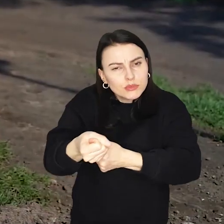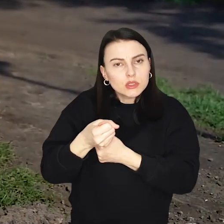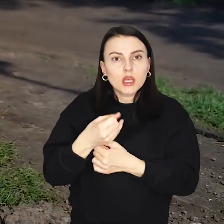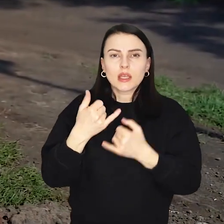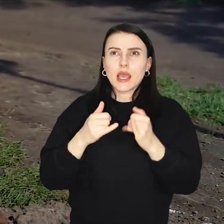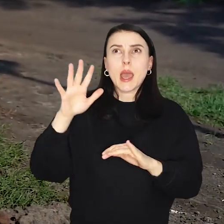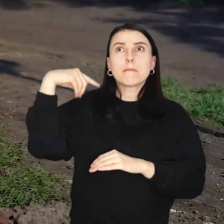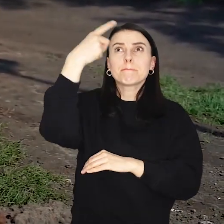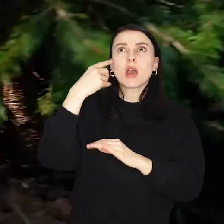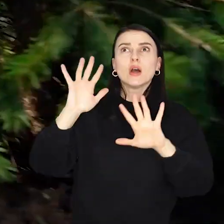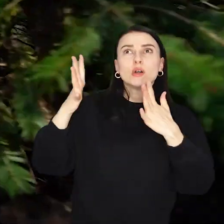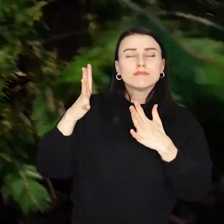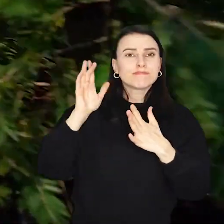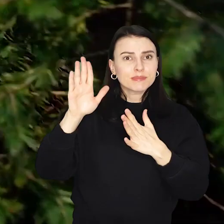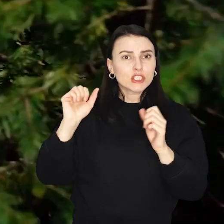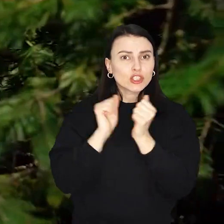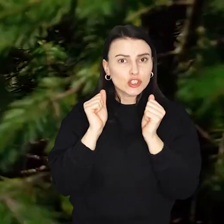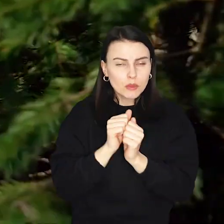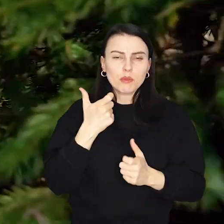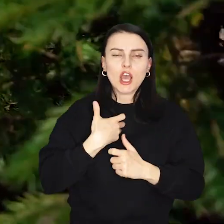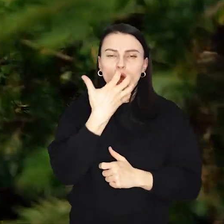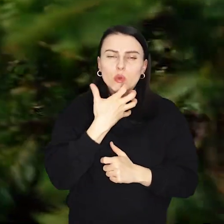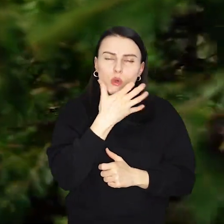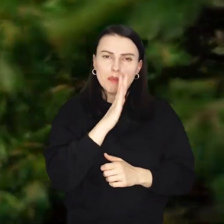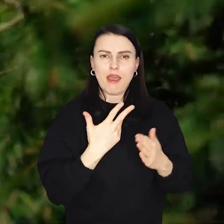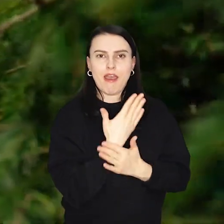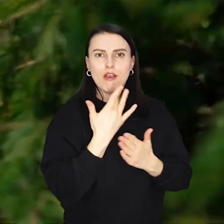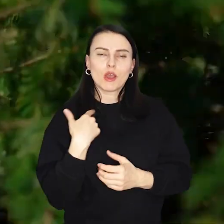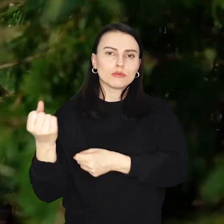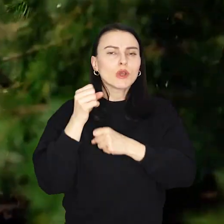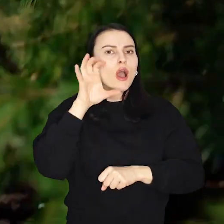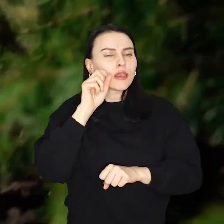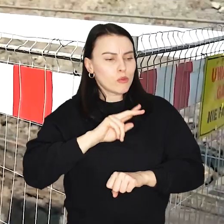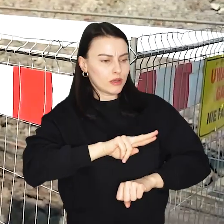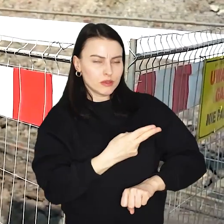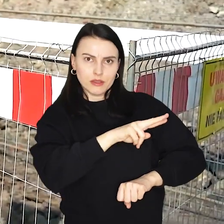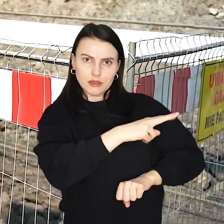A w razie chłodu będzie można ogrzać się przy ognisku i upiec przyniesioną z domu kiełbaskę